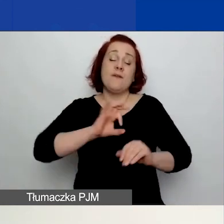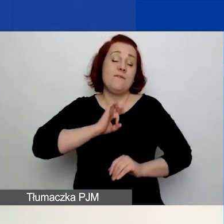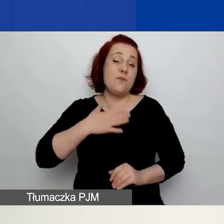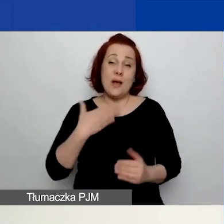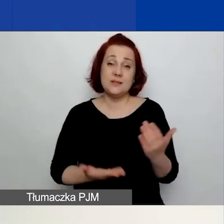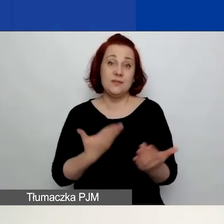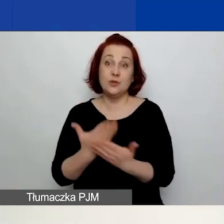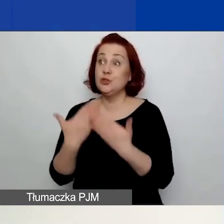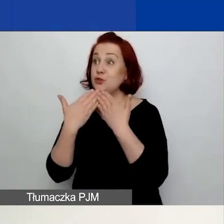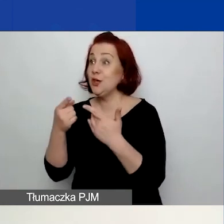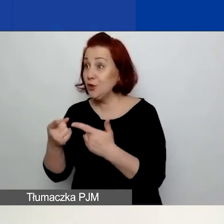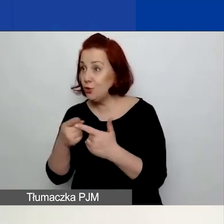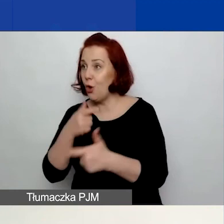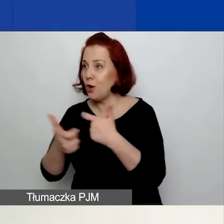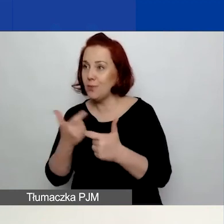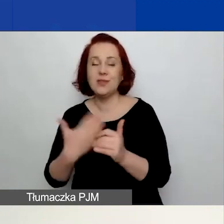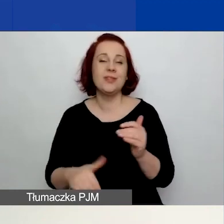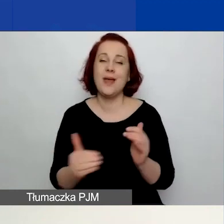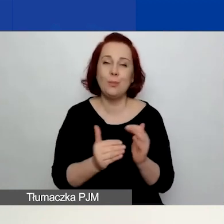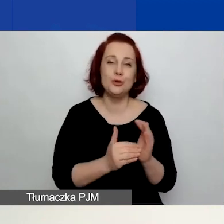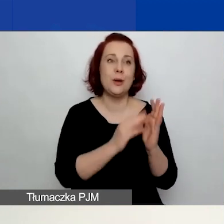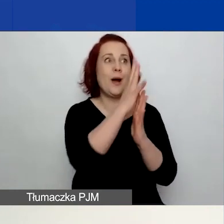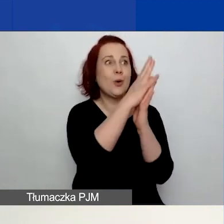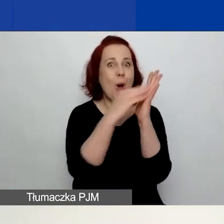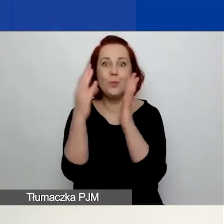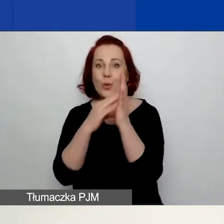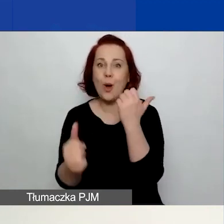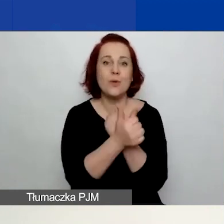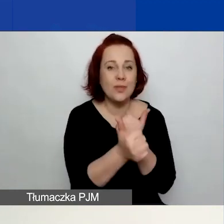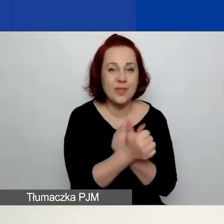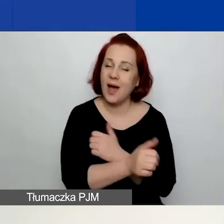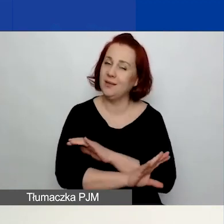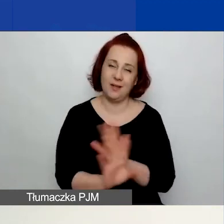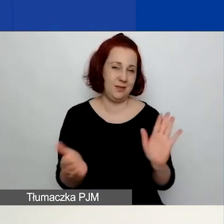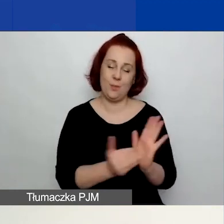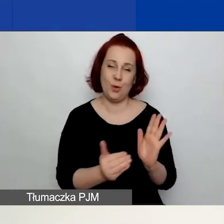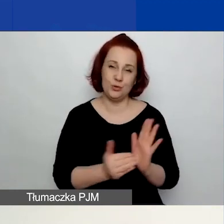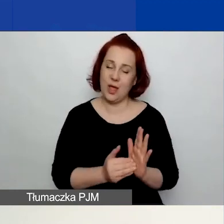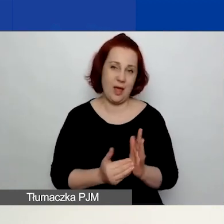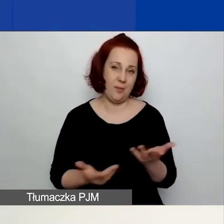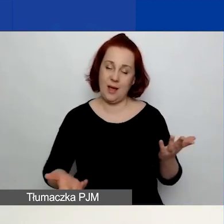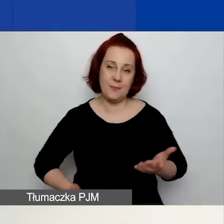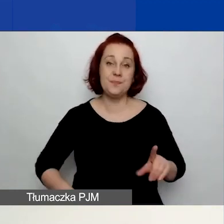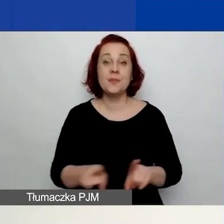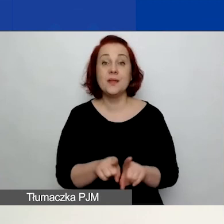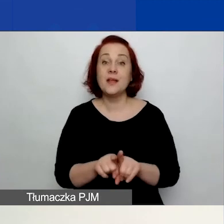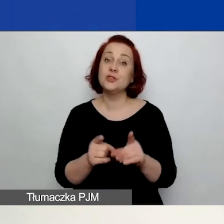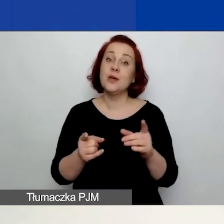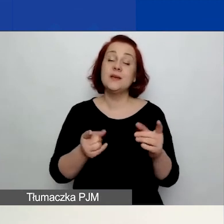Nie ma potrzeby kopiowania danych. Nie ma też potrzeby, wręcz zniechęcamy do wpisywania danych od razu do generatora.